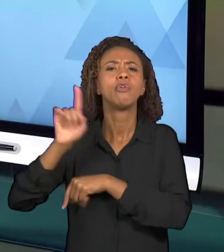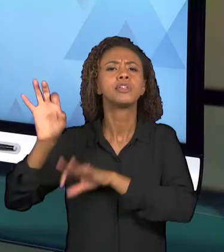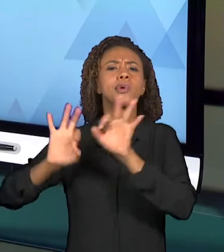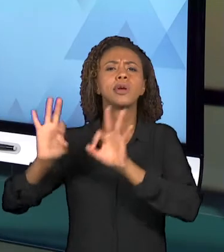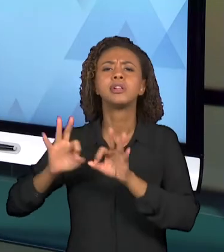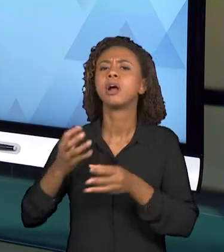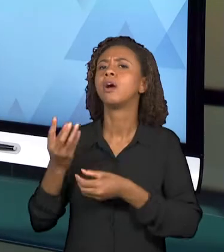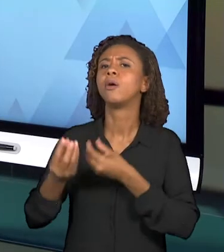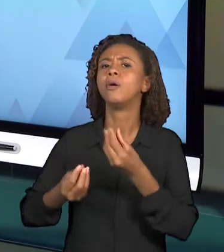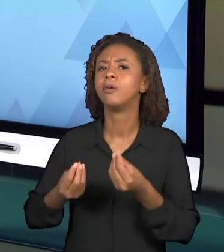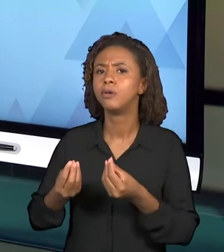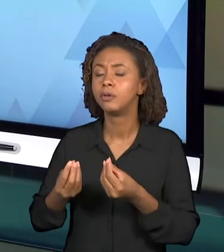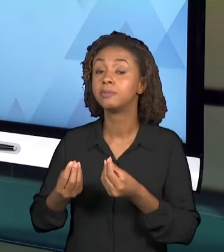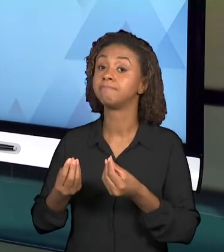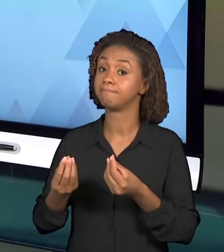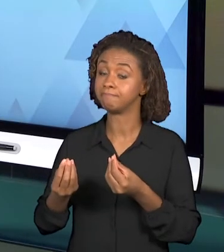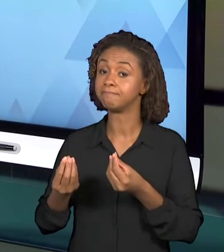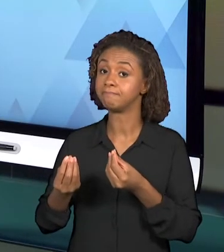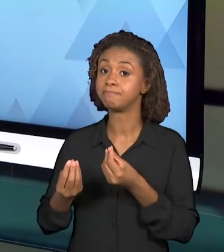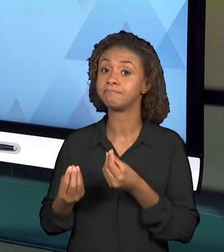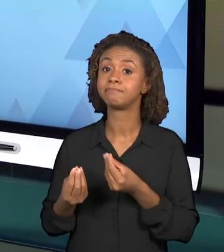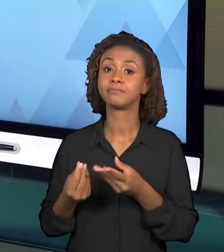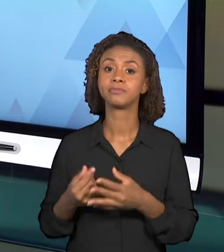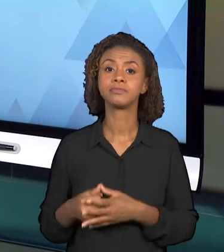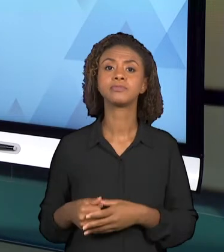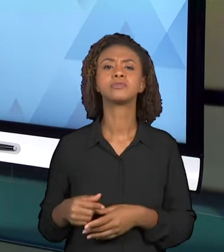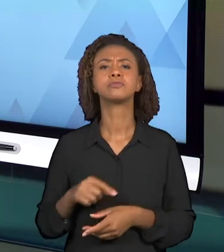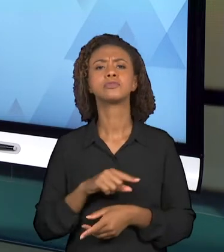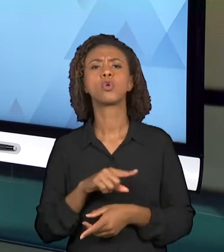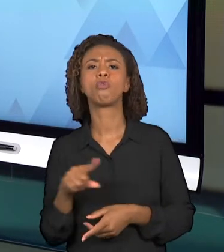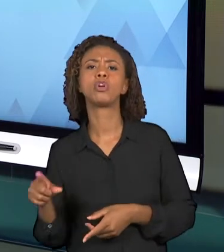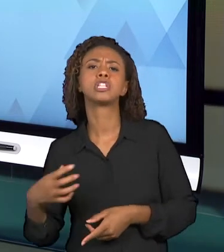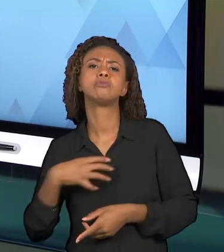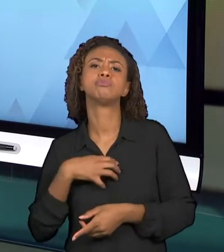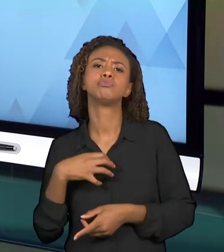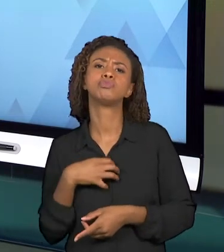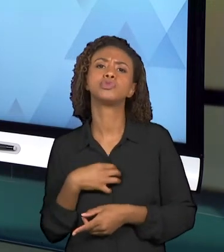SE UTILIZAR NESSA VIDEOAULA? E PARA TANTO, É